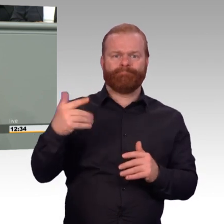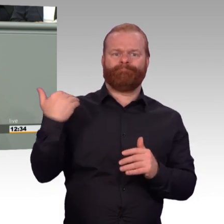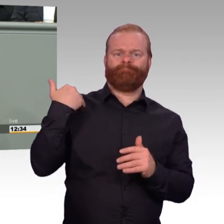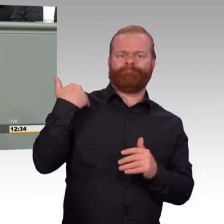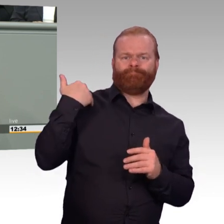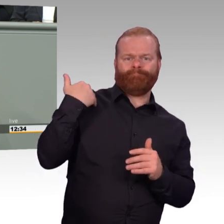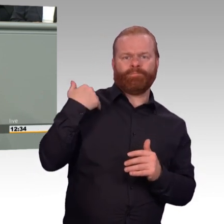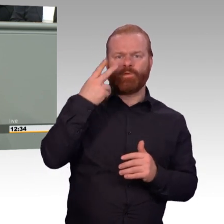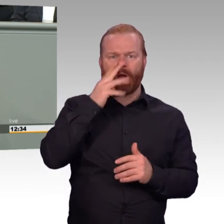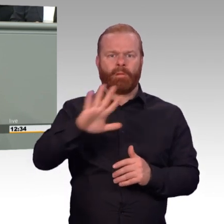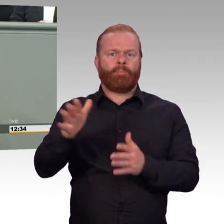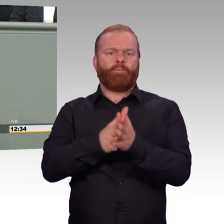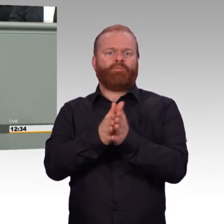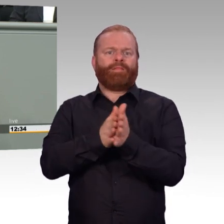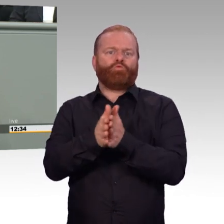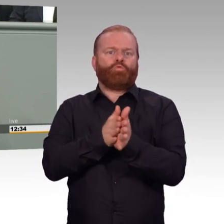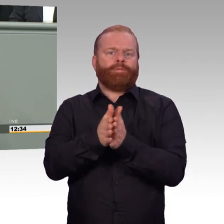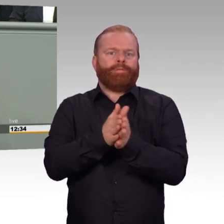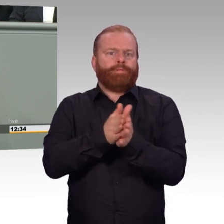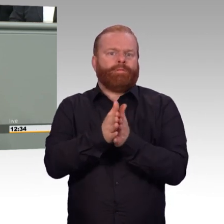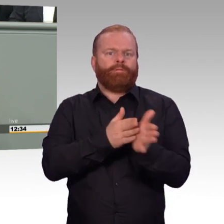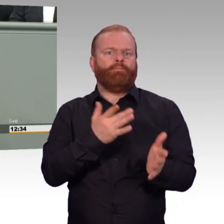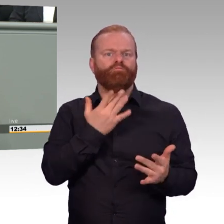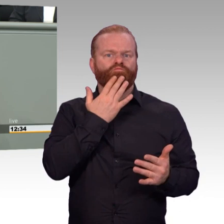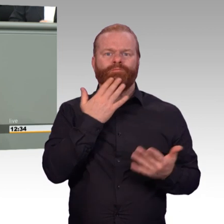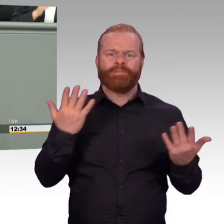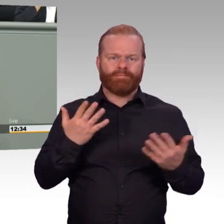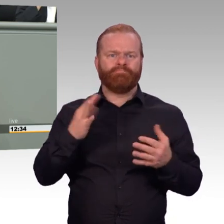der Parlamentsarmee Bundeswehr und des Dienstes der Soldatinnen und Soldaten,